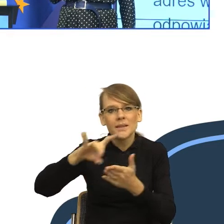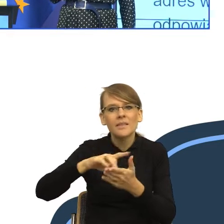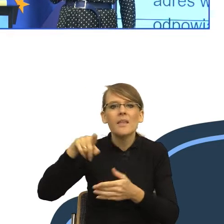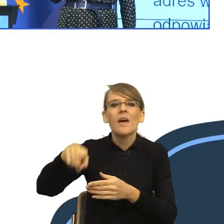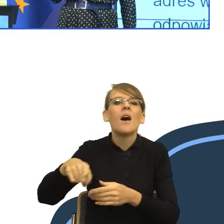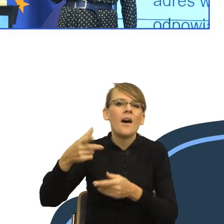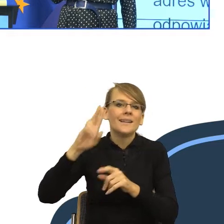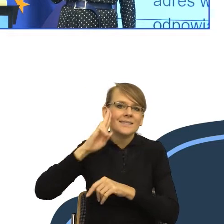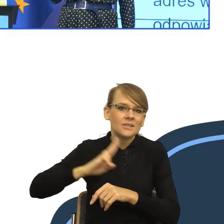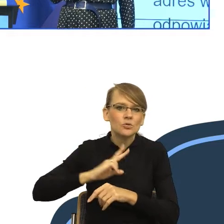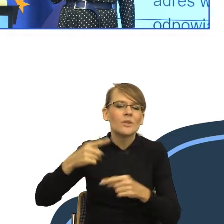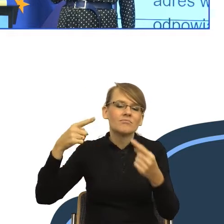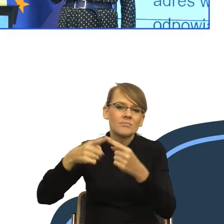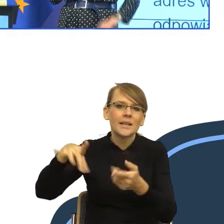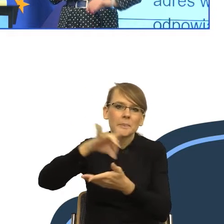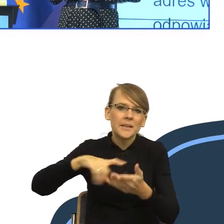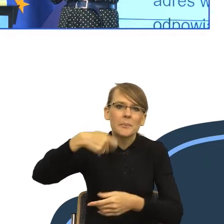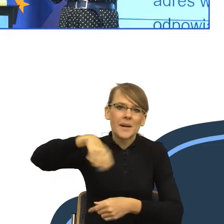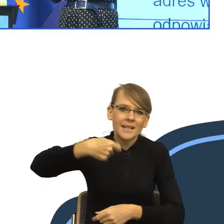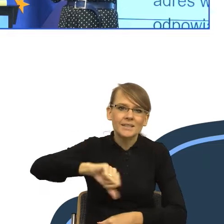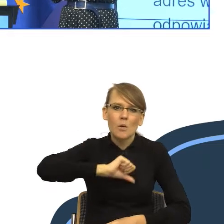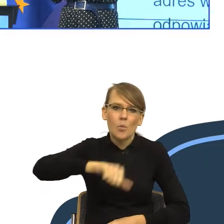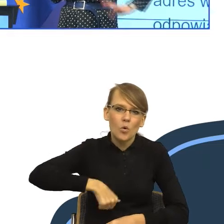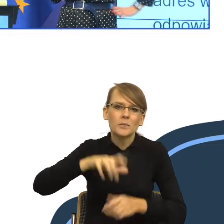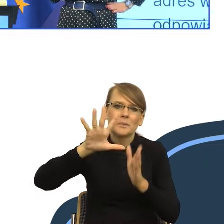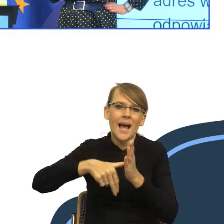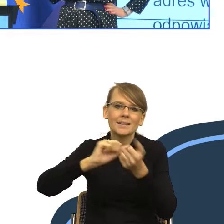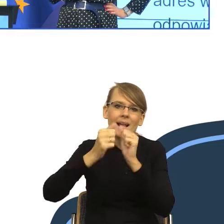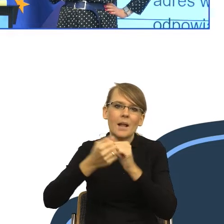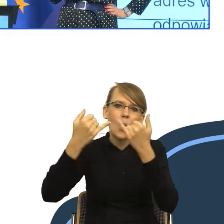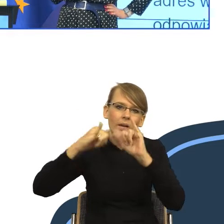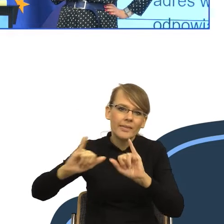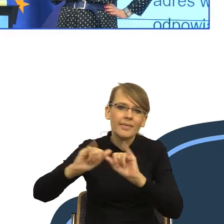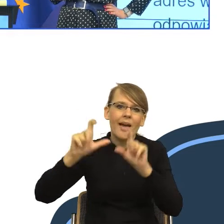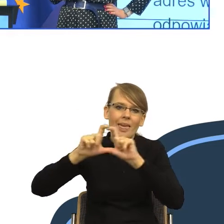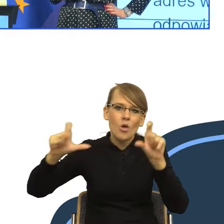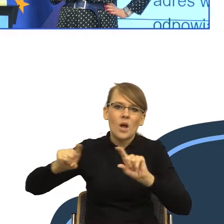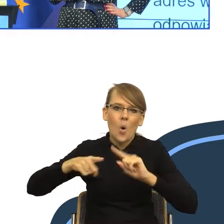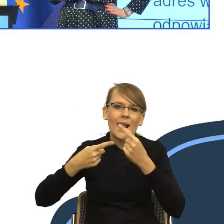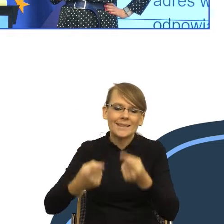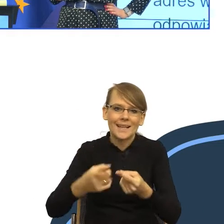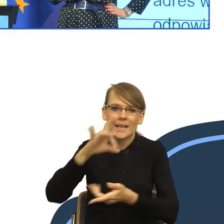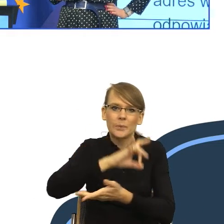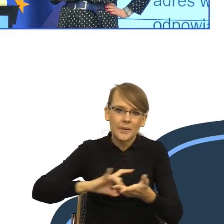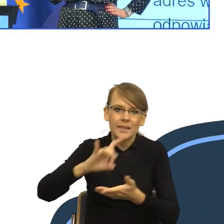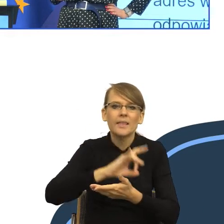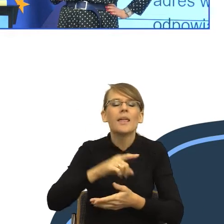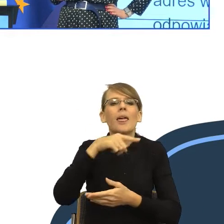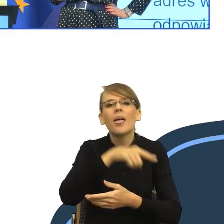prezydenta miasta lub innej jednostki organizacyjnej gminy), ze względu na miejsce Pani/Pana zamieszkania.